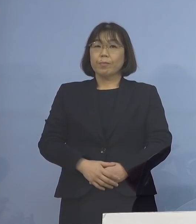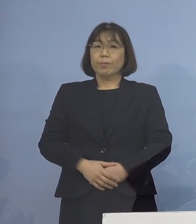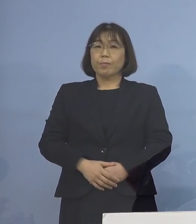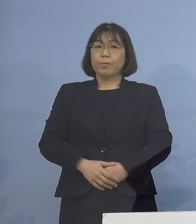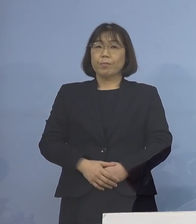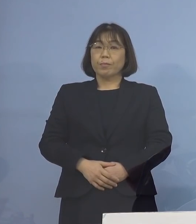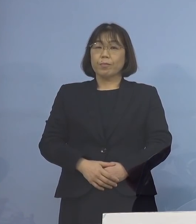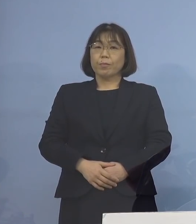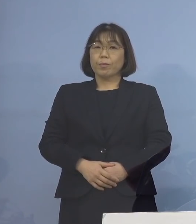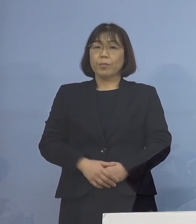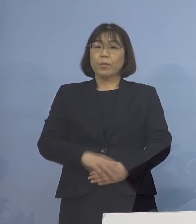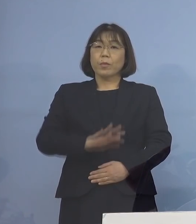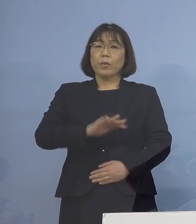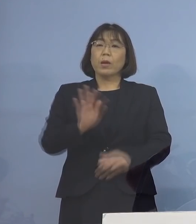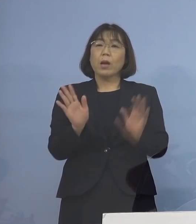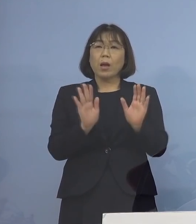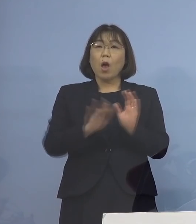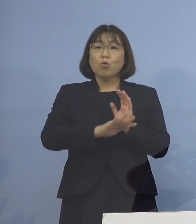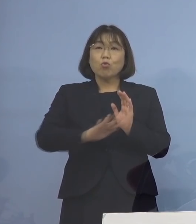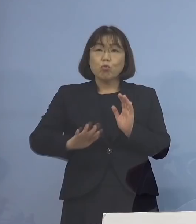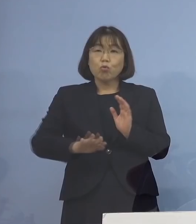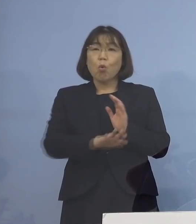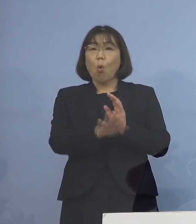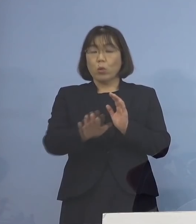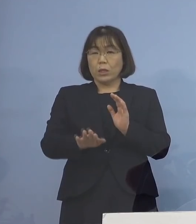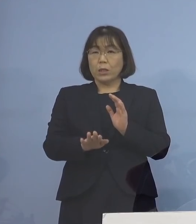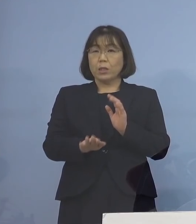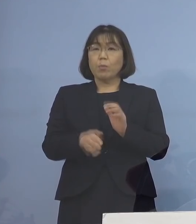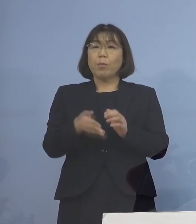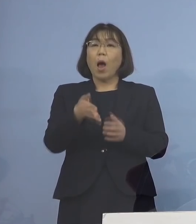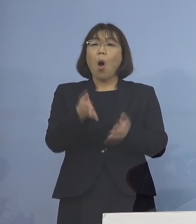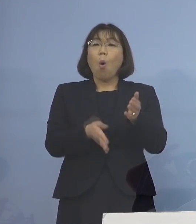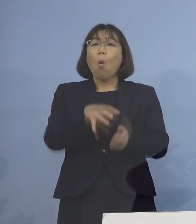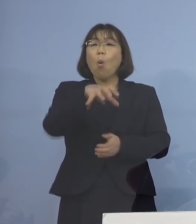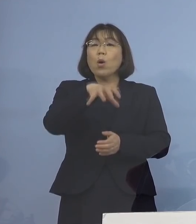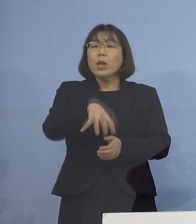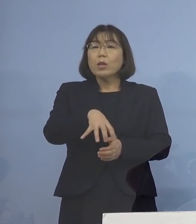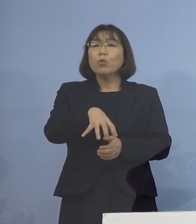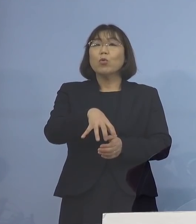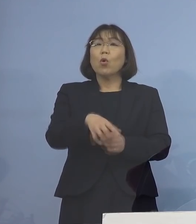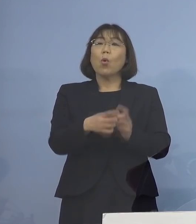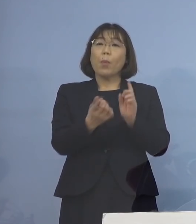乳幼児の皆さん方 つまり保育の場の対象の皆さん方ですね